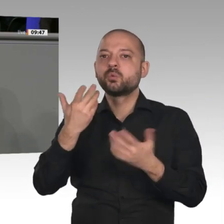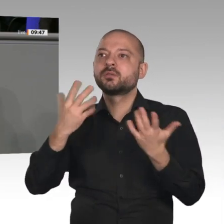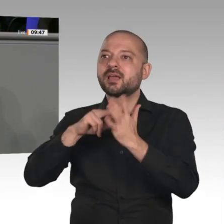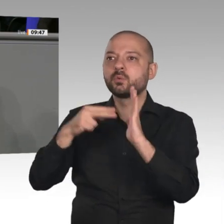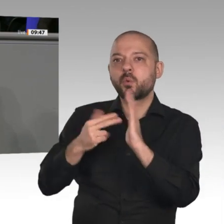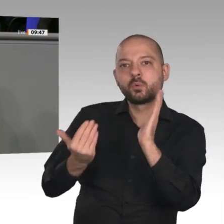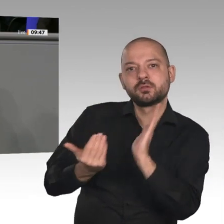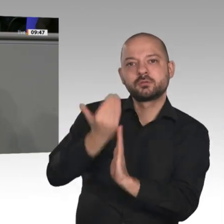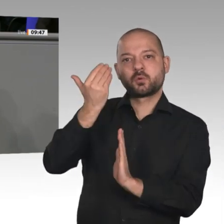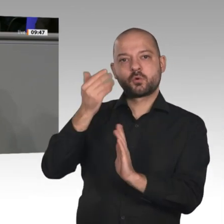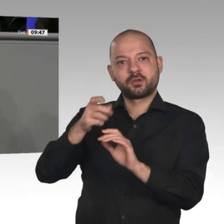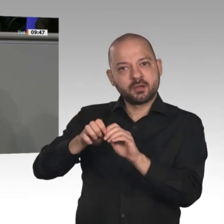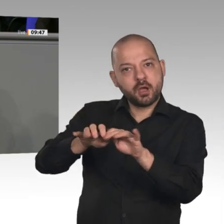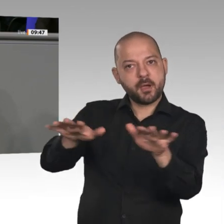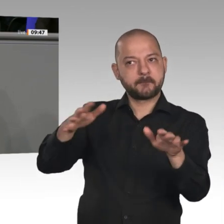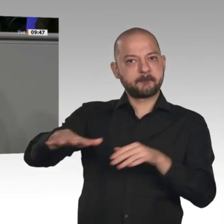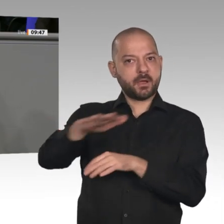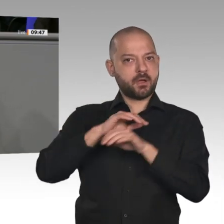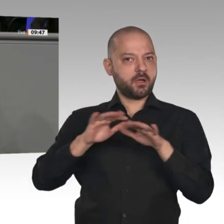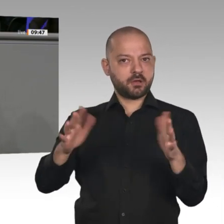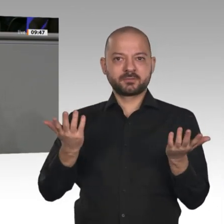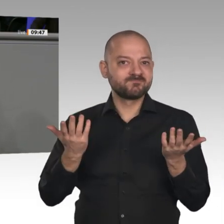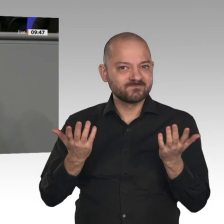hier in diesem Lande haben wollen, dann müssen Sie handeln!